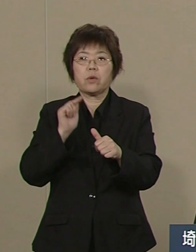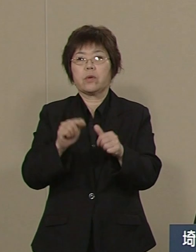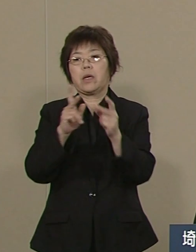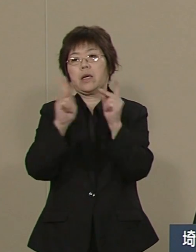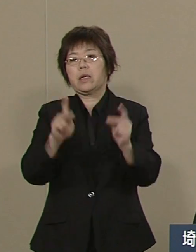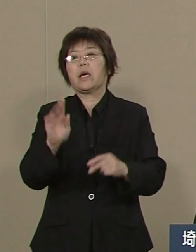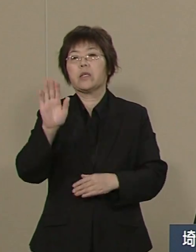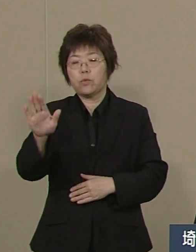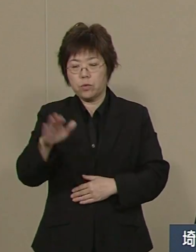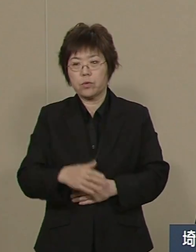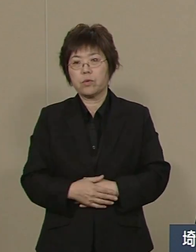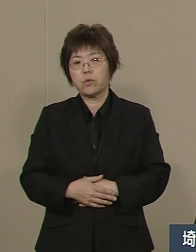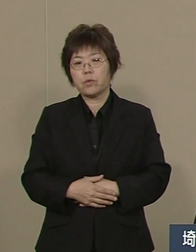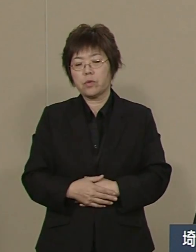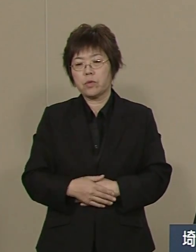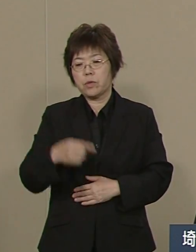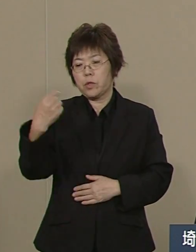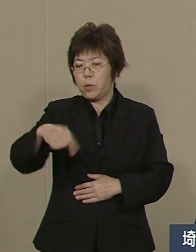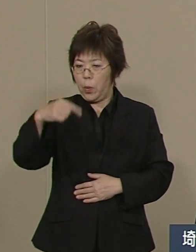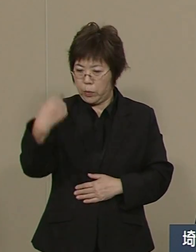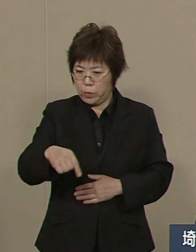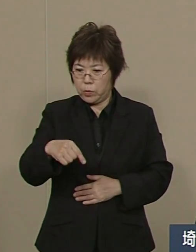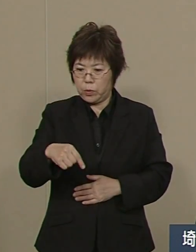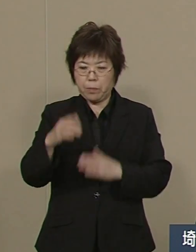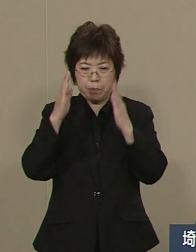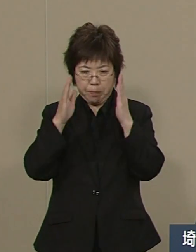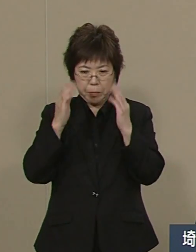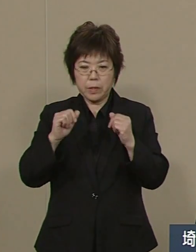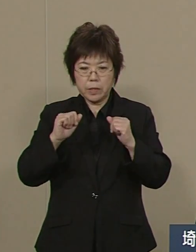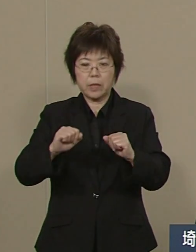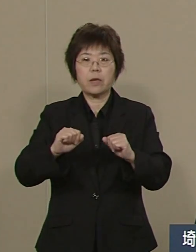教育をしっかりとやって いかなければなりません